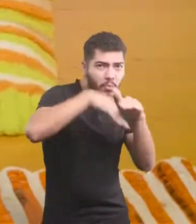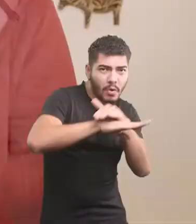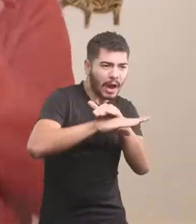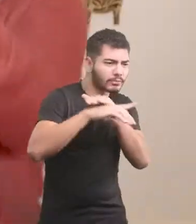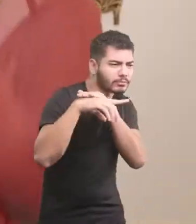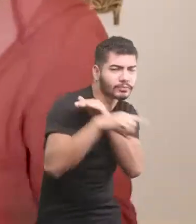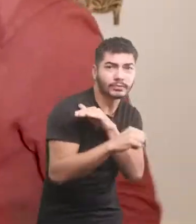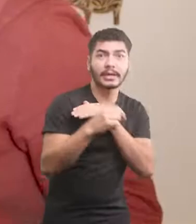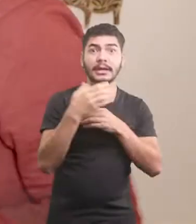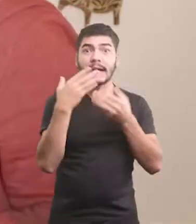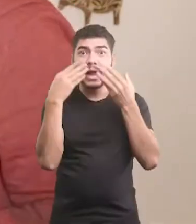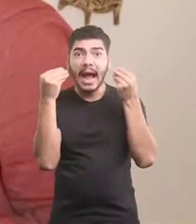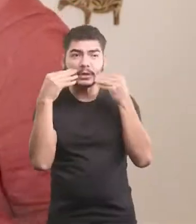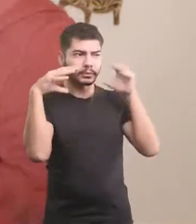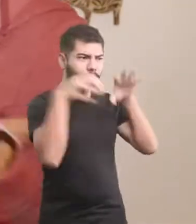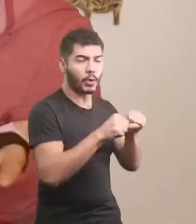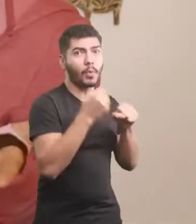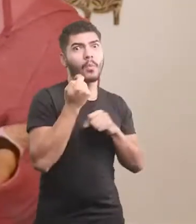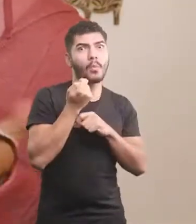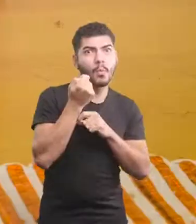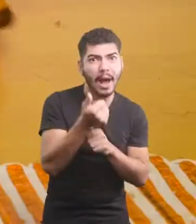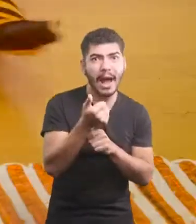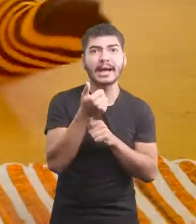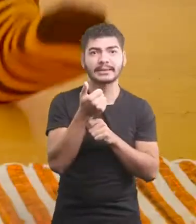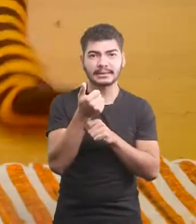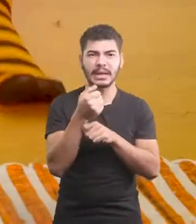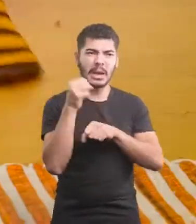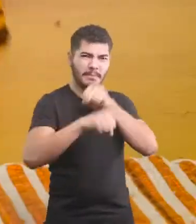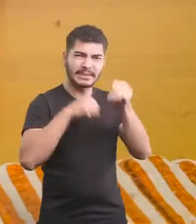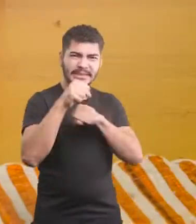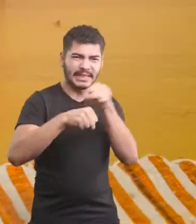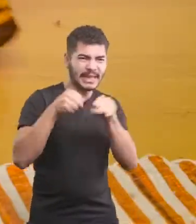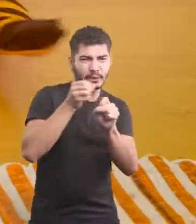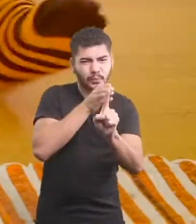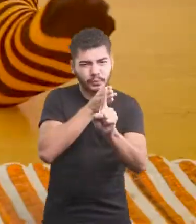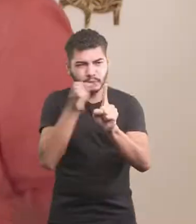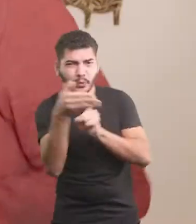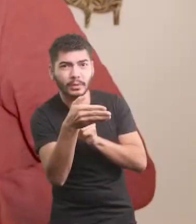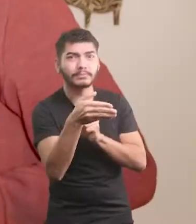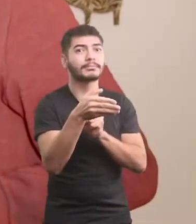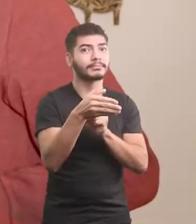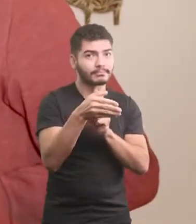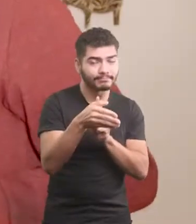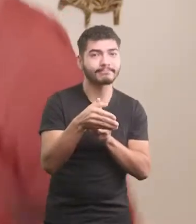Pra fugir de um baita gato Escapou da bicicleta por um triz